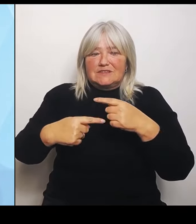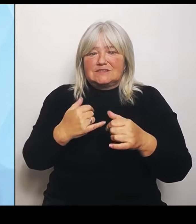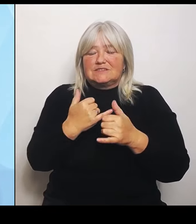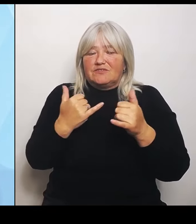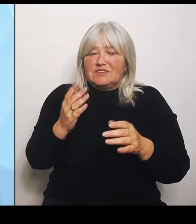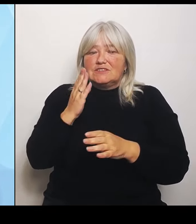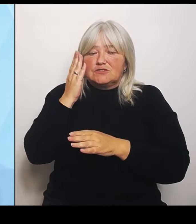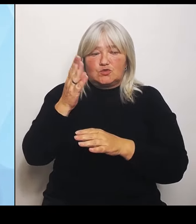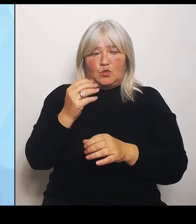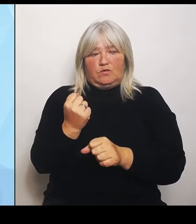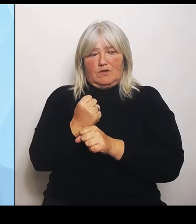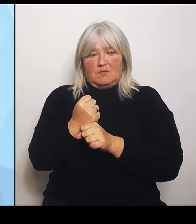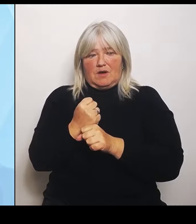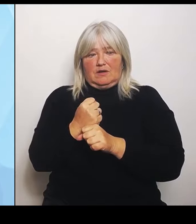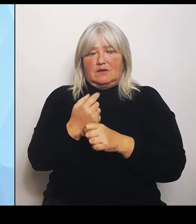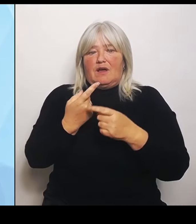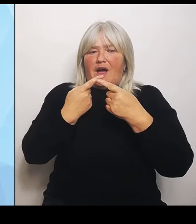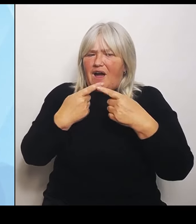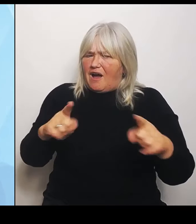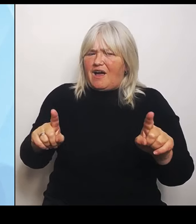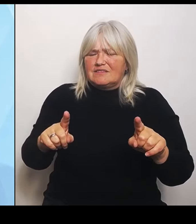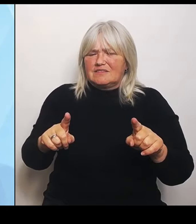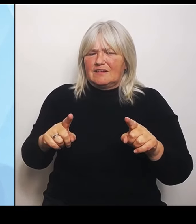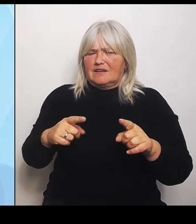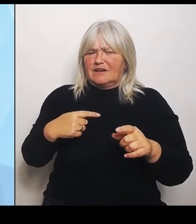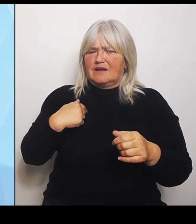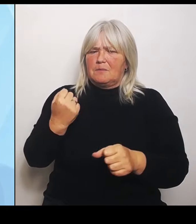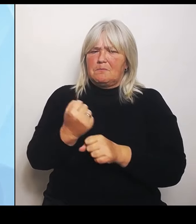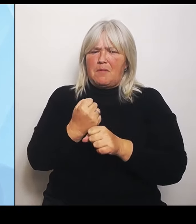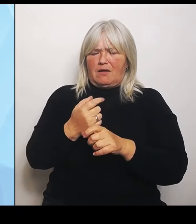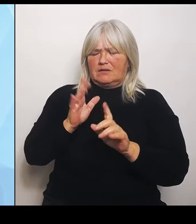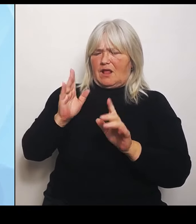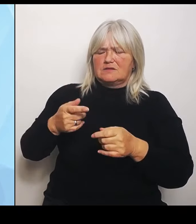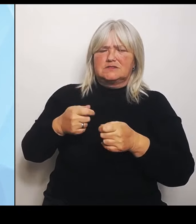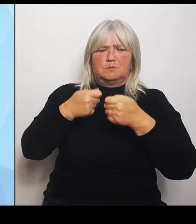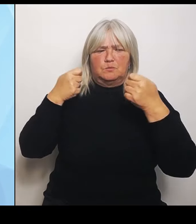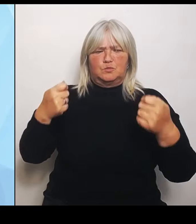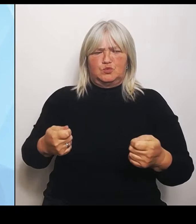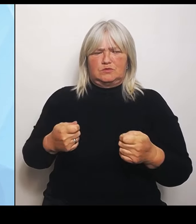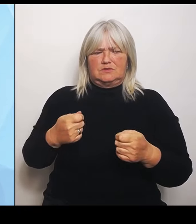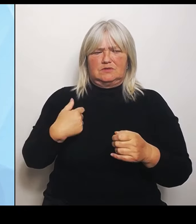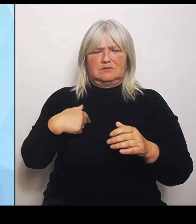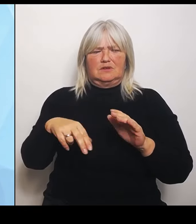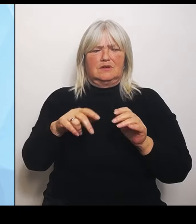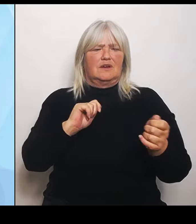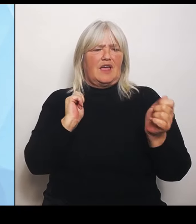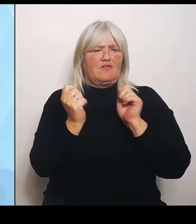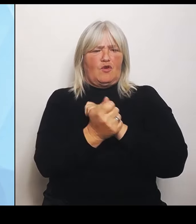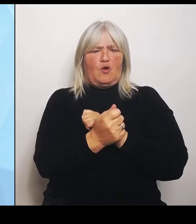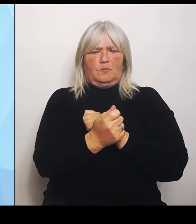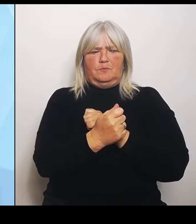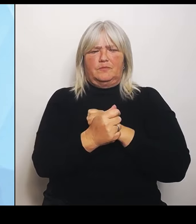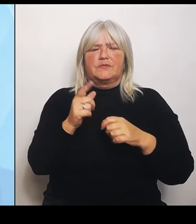mit seiner Reform. Die Herangehensweise vom Bund war bisher im Grunde genommen von einem Wechsel zwischen Konfrontation und